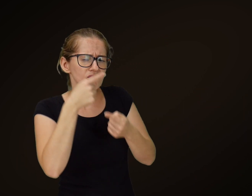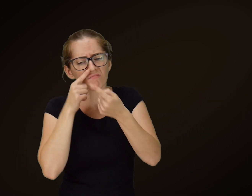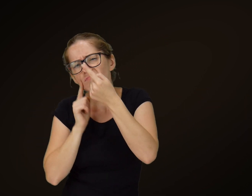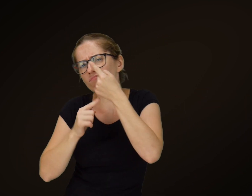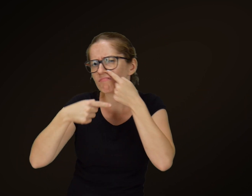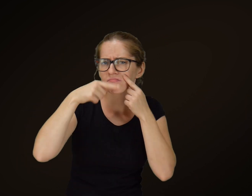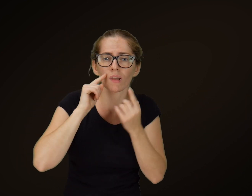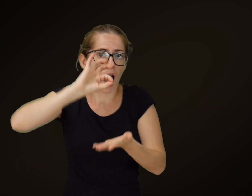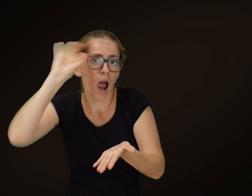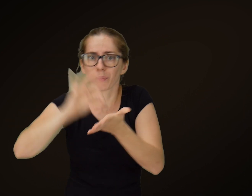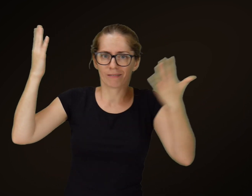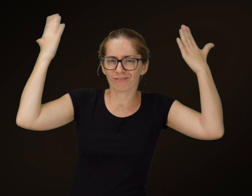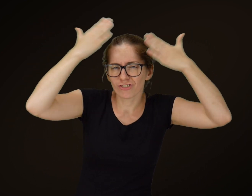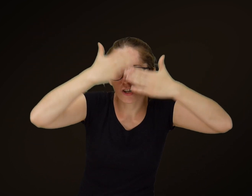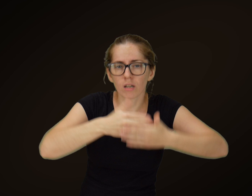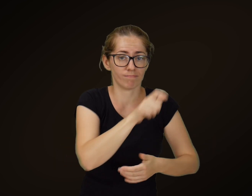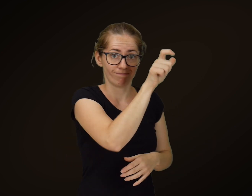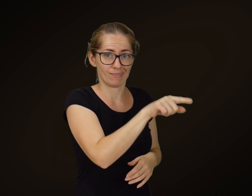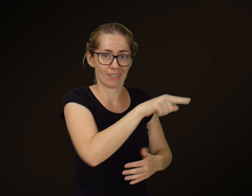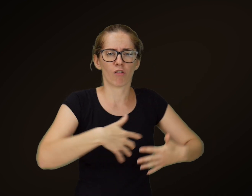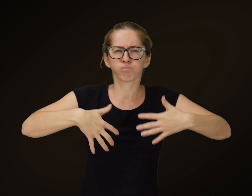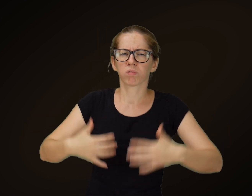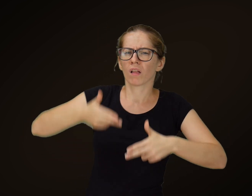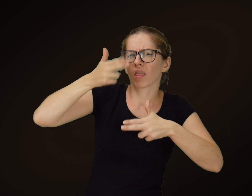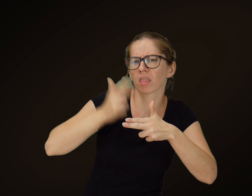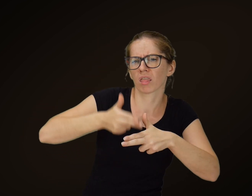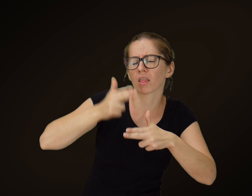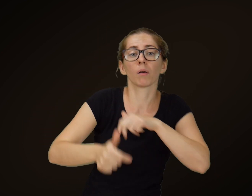Płakał; tegoż wieczora tłusty zachorował: